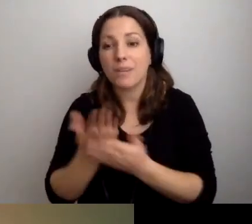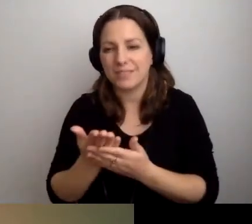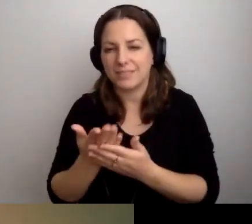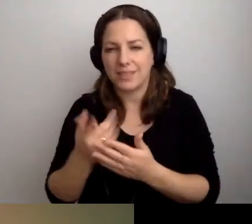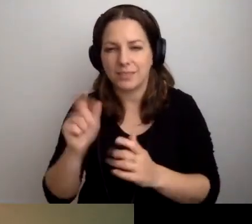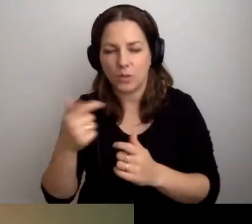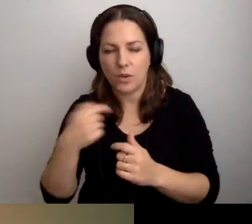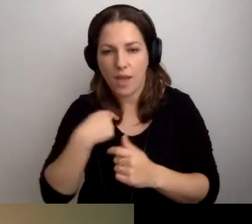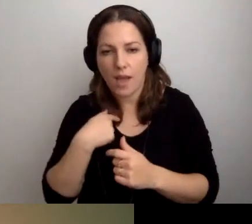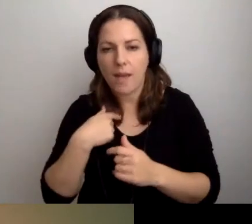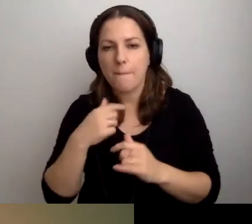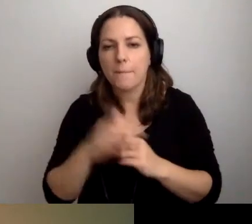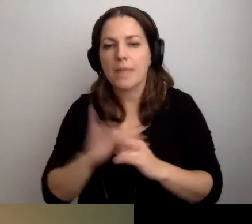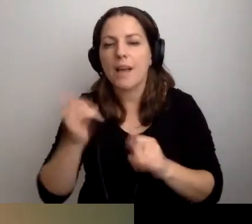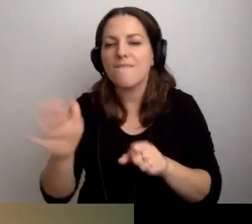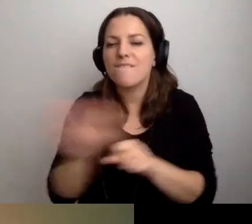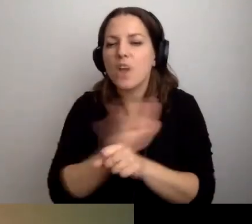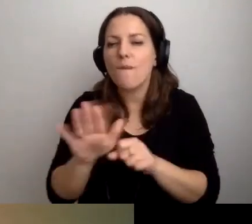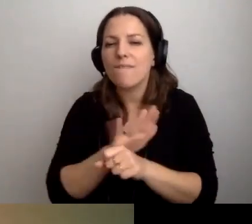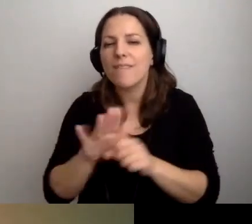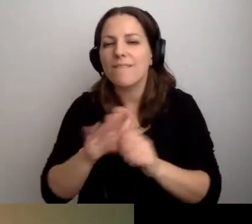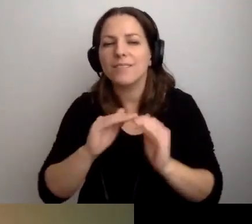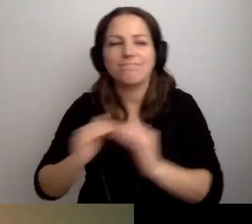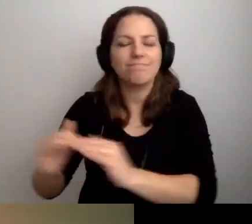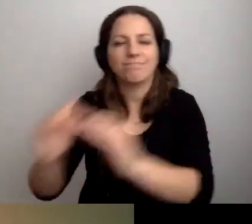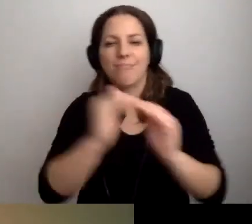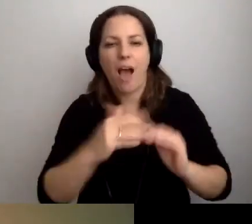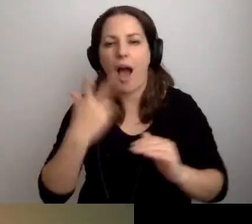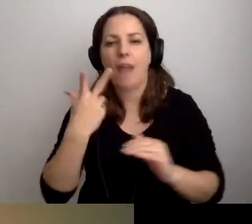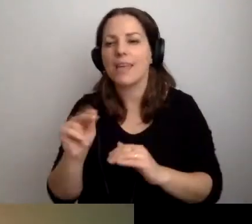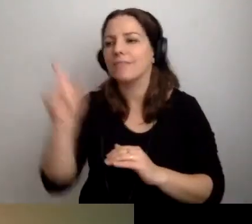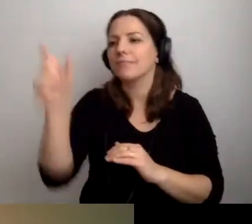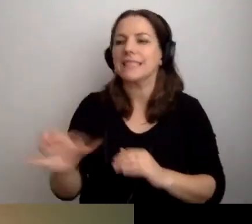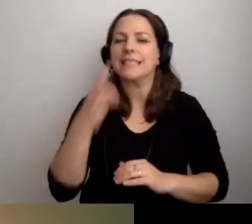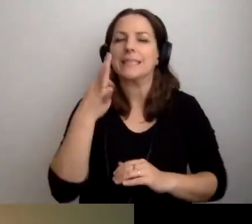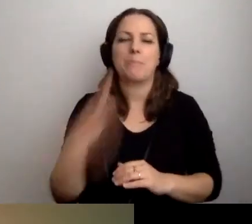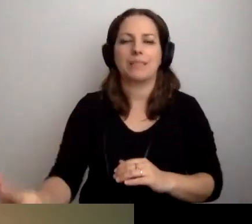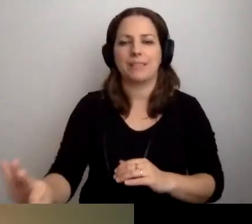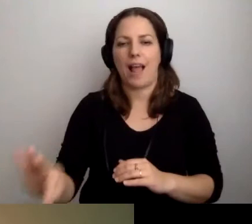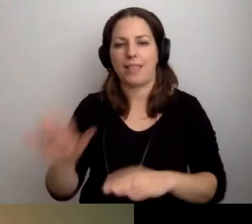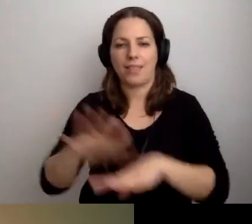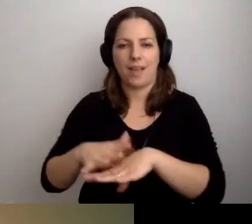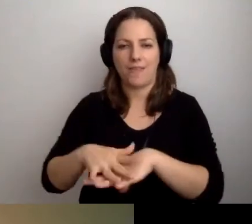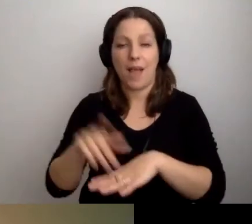jako o wyrównywaniu szans, a nie traktowaniu specjalnym. To osoby naprawdę tego potrzebują.